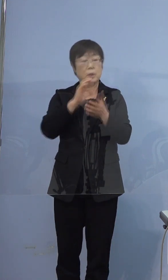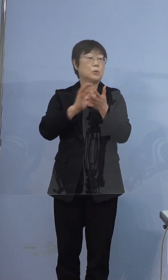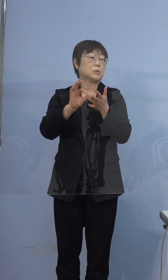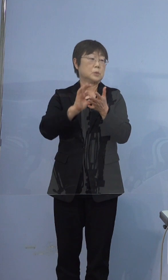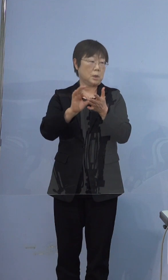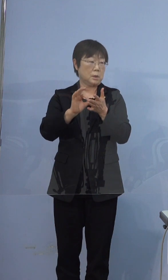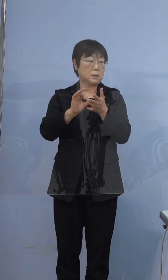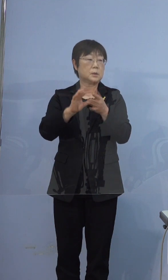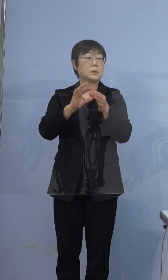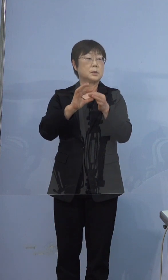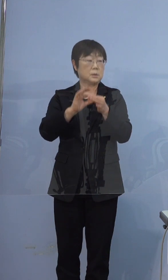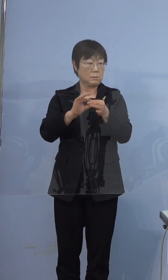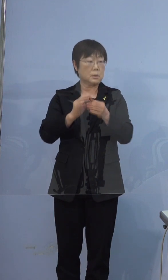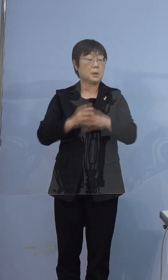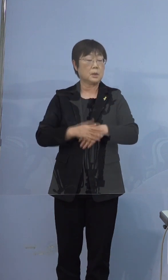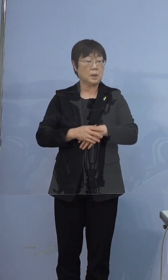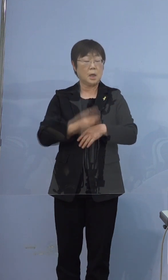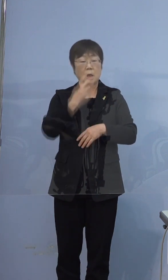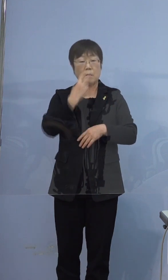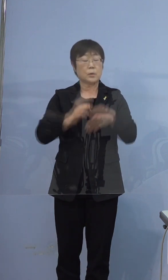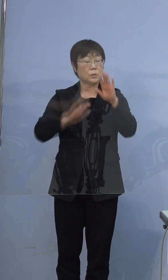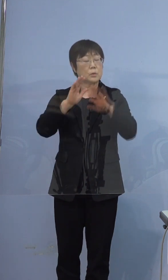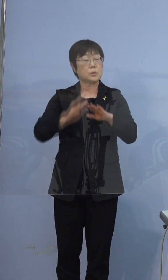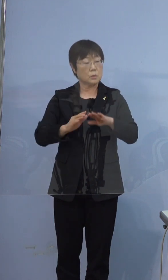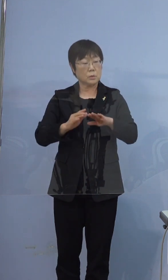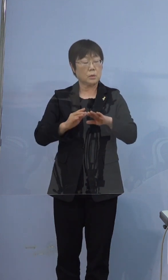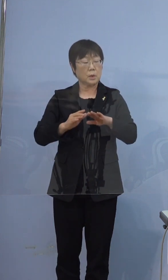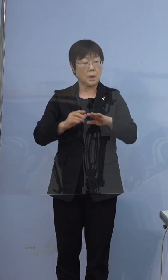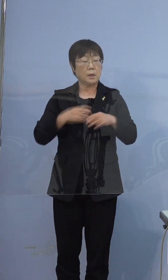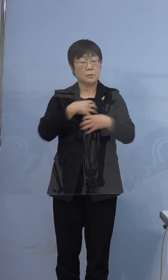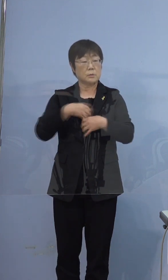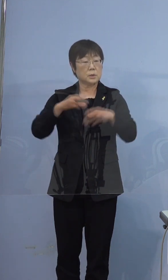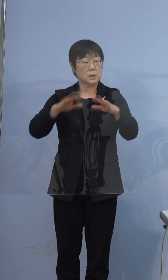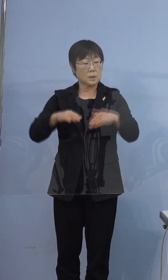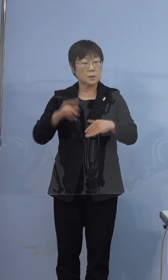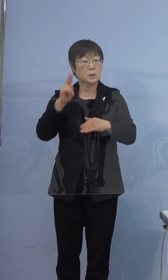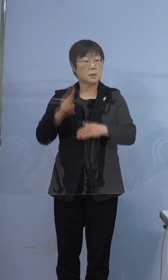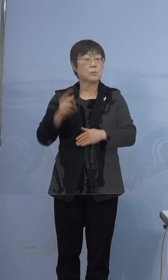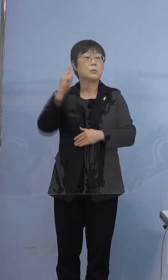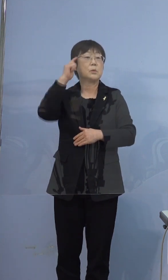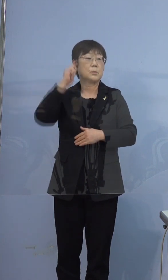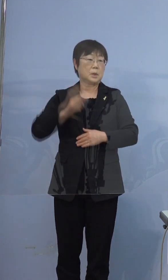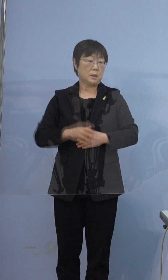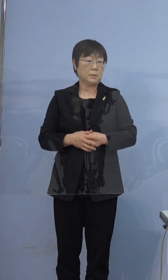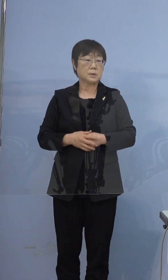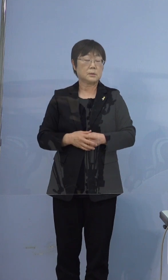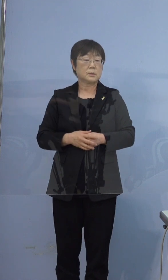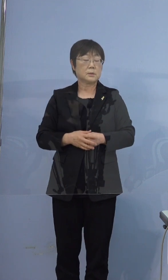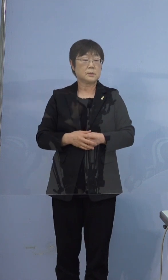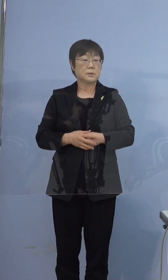多分呼吸の状態が非常に苦しかったのではないかと思います